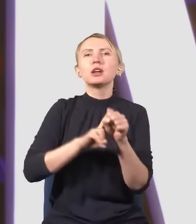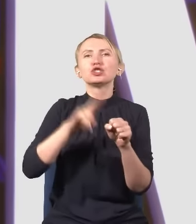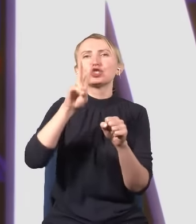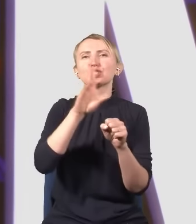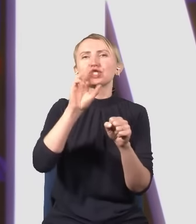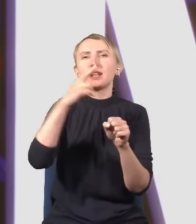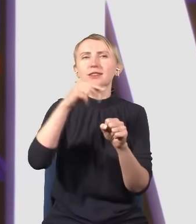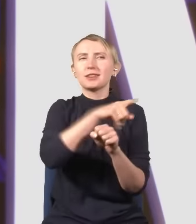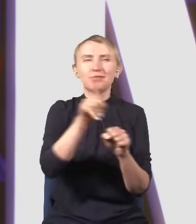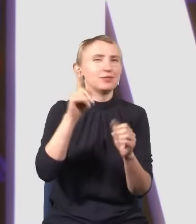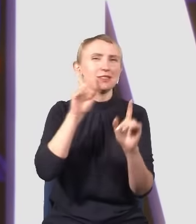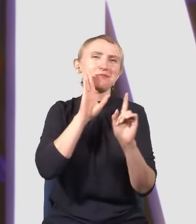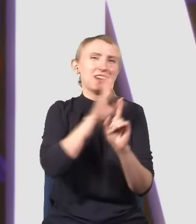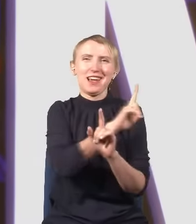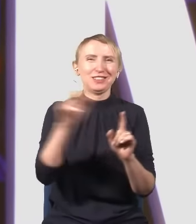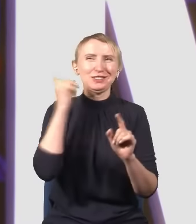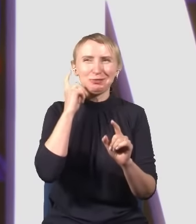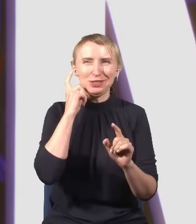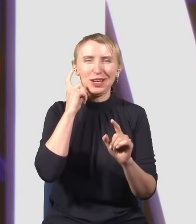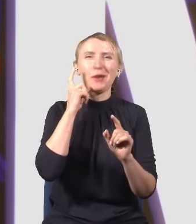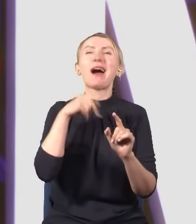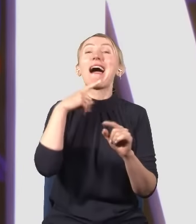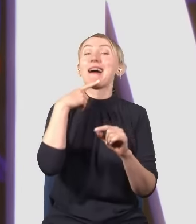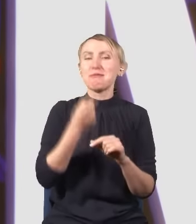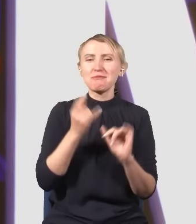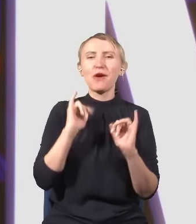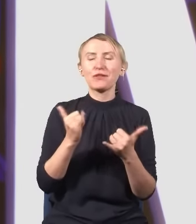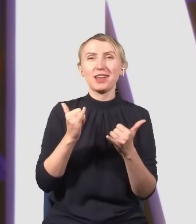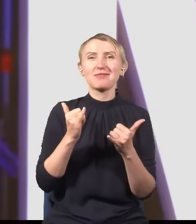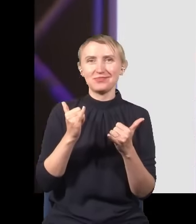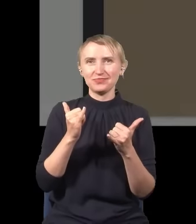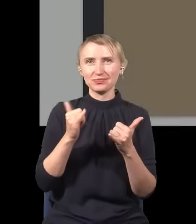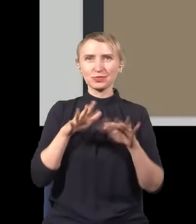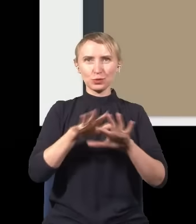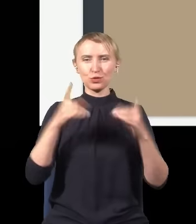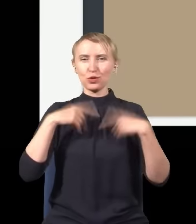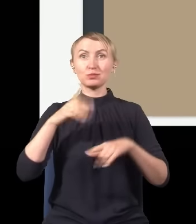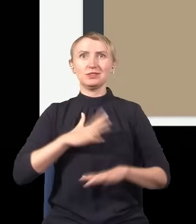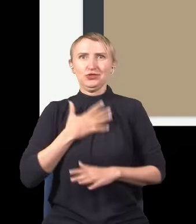o którym wszyscy pewnie słyszeli, ale powiem w taki sposób, że pewnie się większość z Was zdziwi.